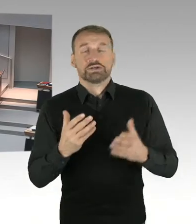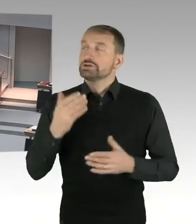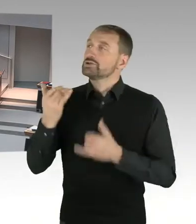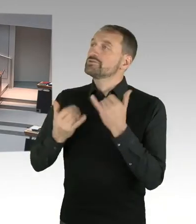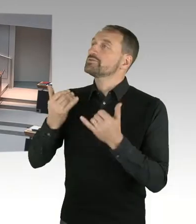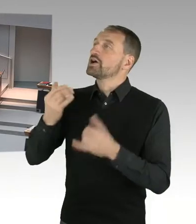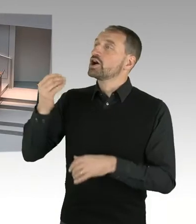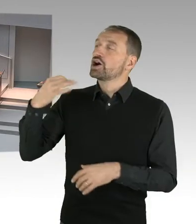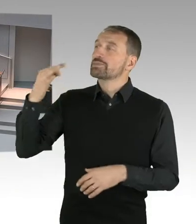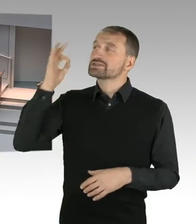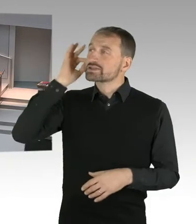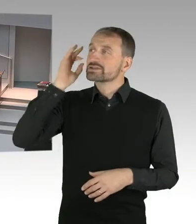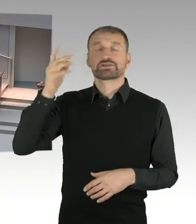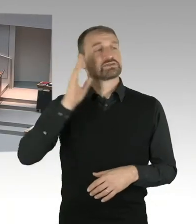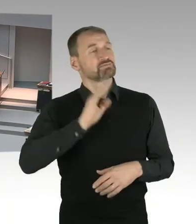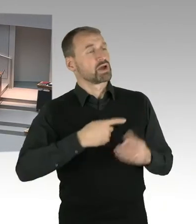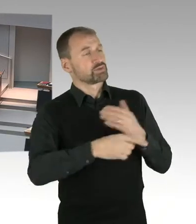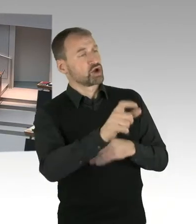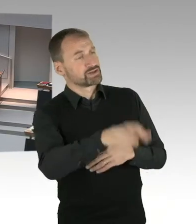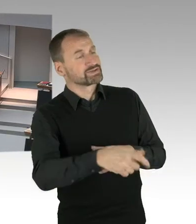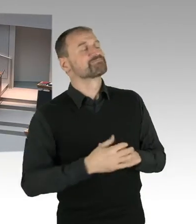Es hat aber gestern im, ein Gespräch stattgefunden,